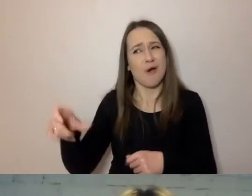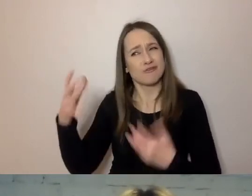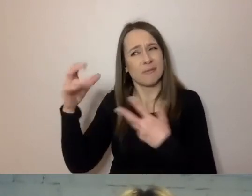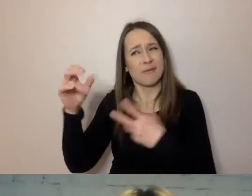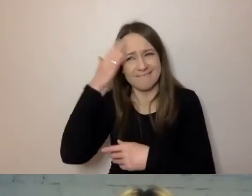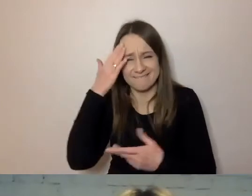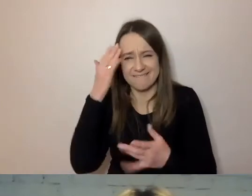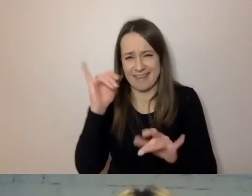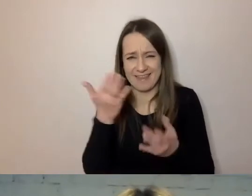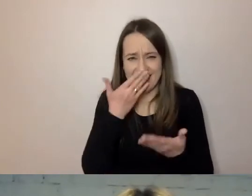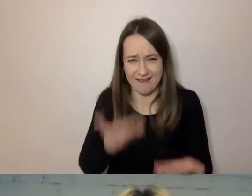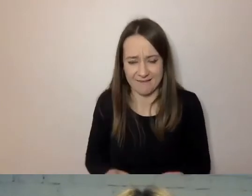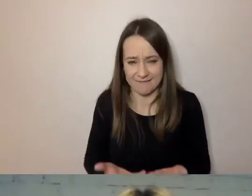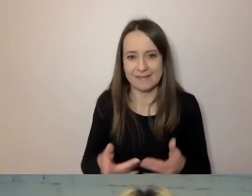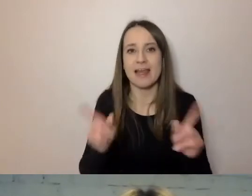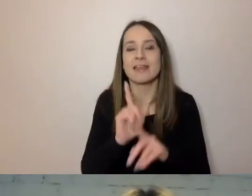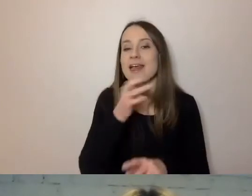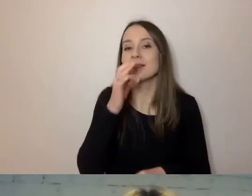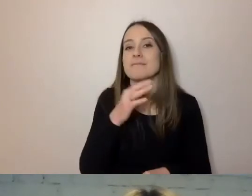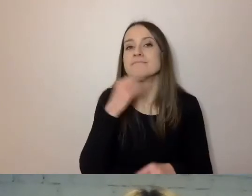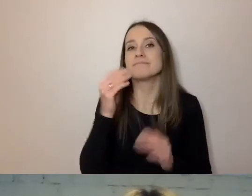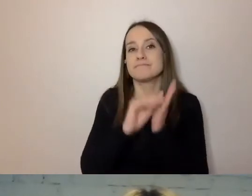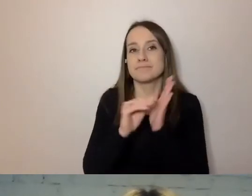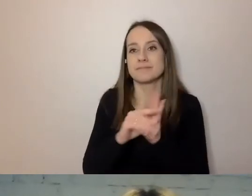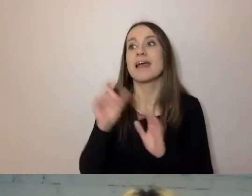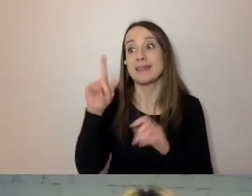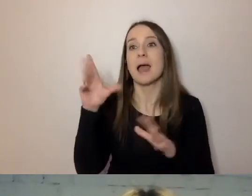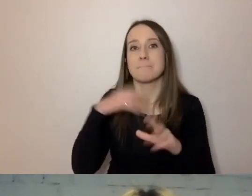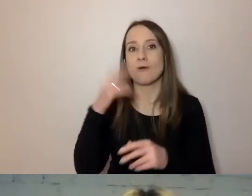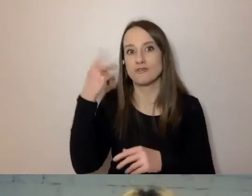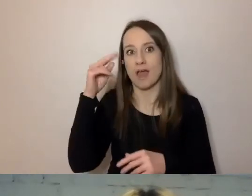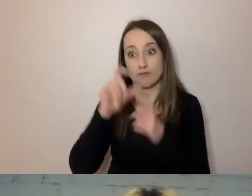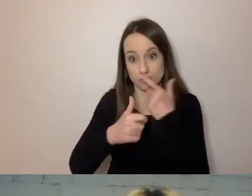Wystarczy napisać: „Tak, może pan to zrobić. Napisał pan do nas pytanie.